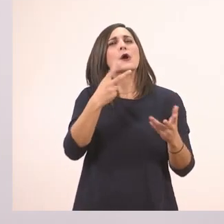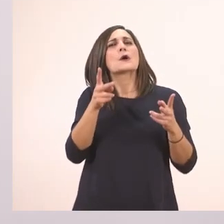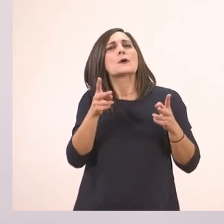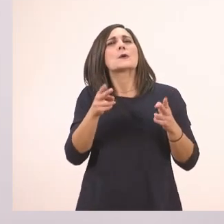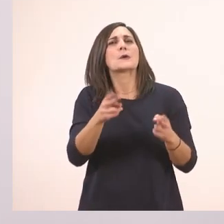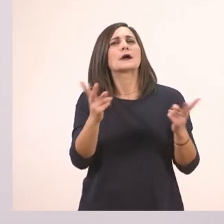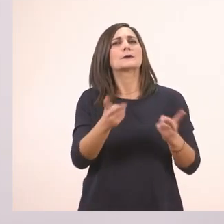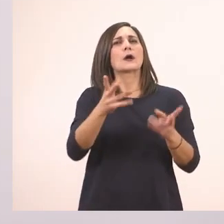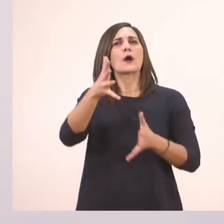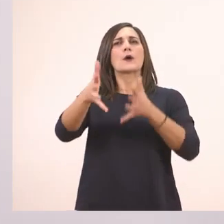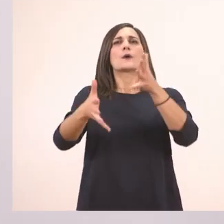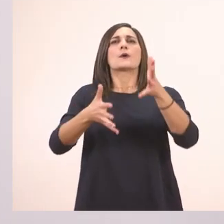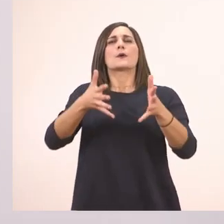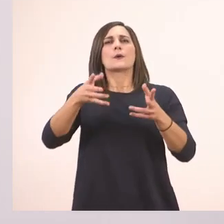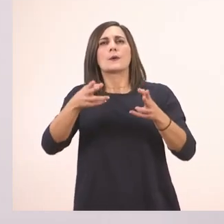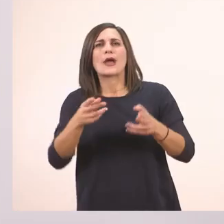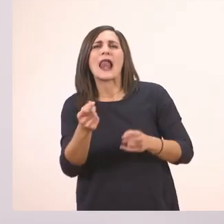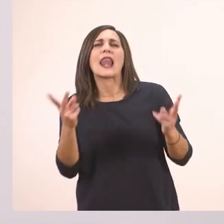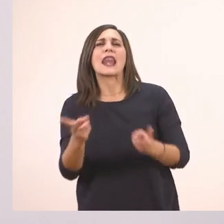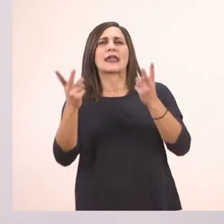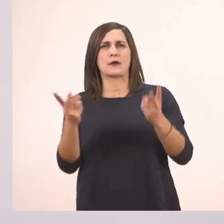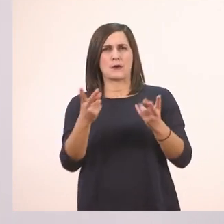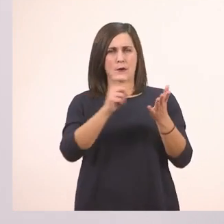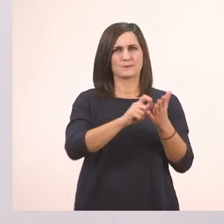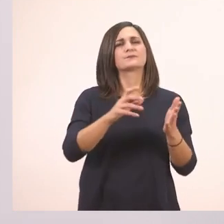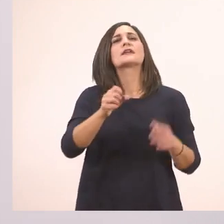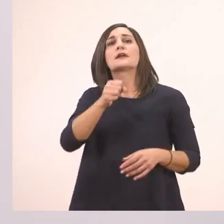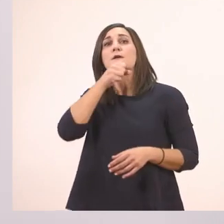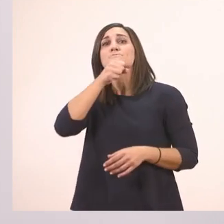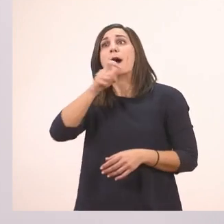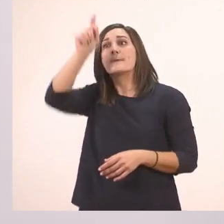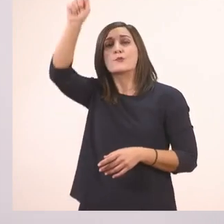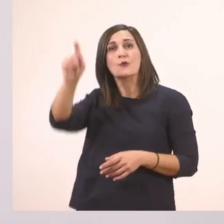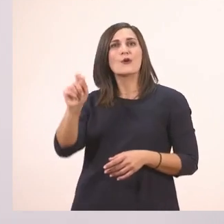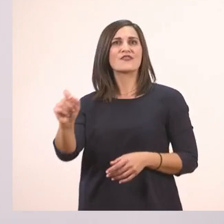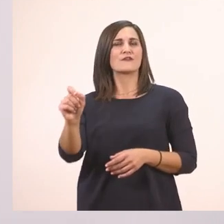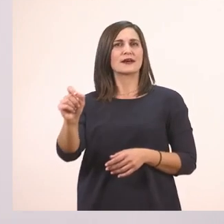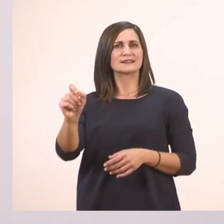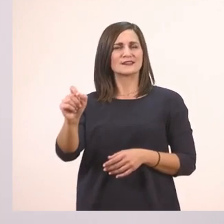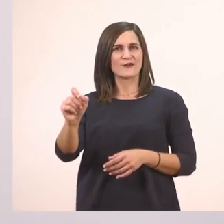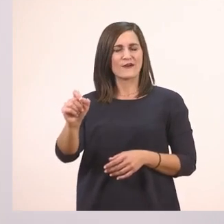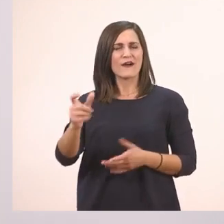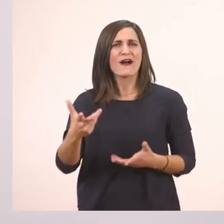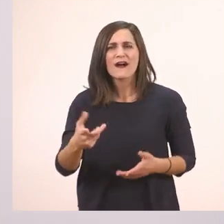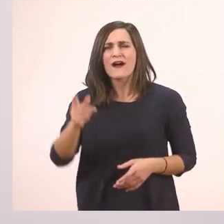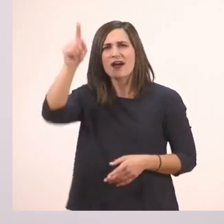Εντάξει; Παππού! Θαυμαστικό. Τι κάνουμε όταν βλέπουμε θαυμαστικό;